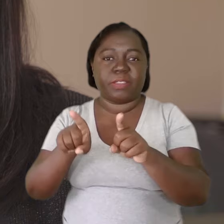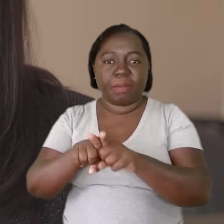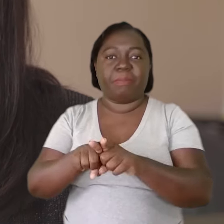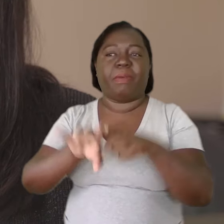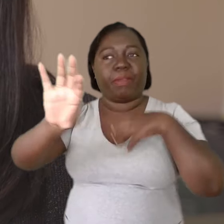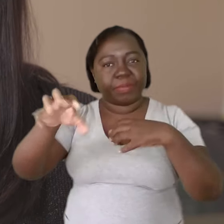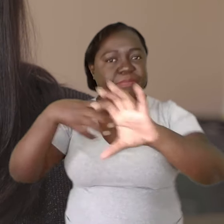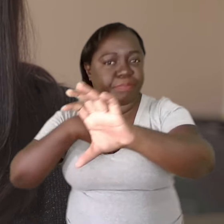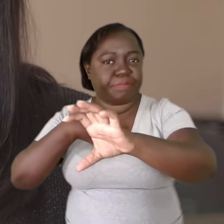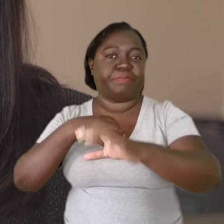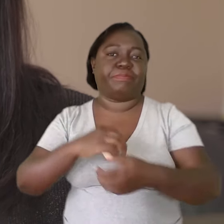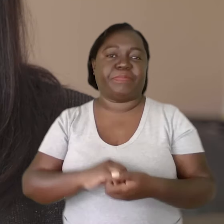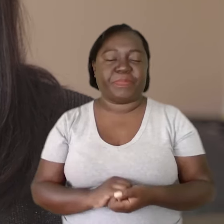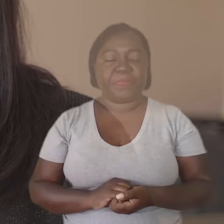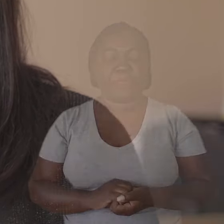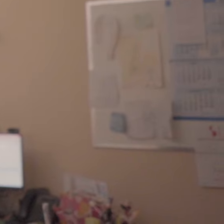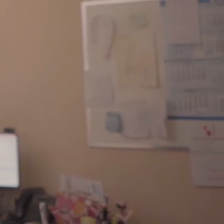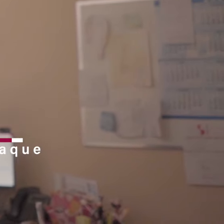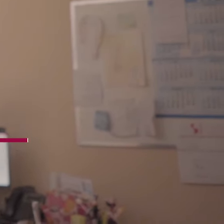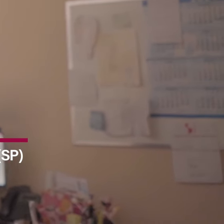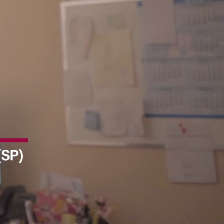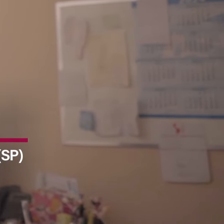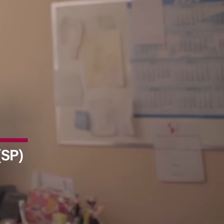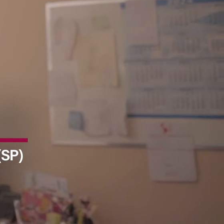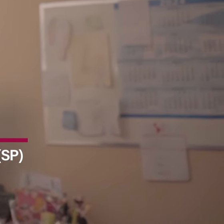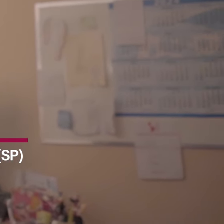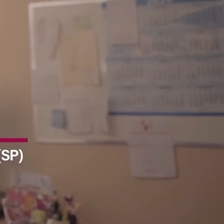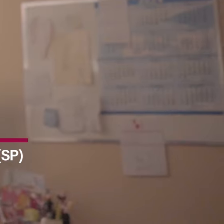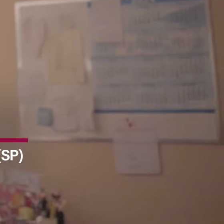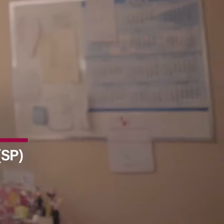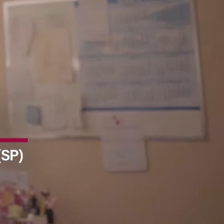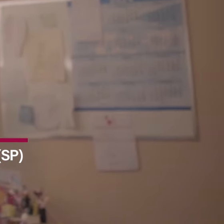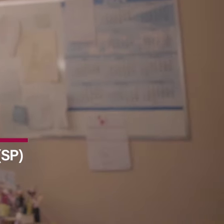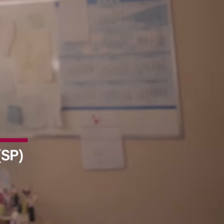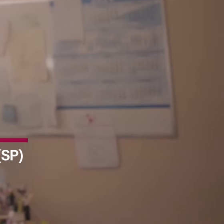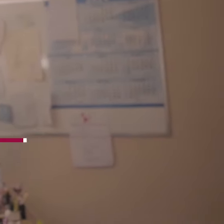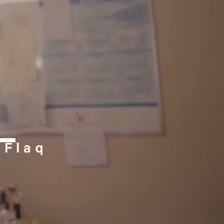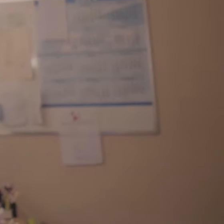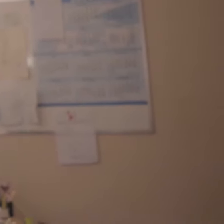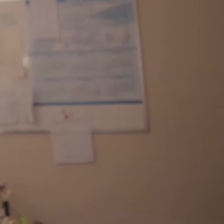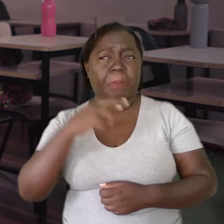se colocando no lugar do outro.